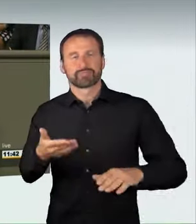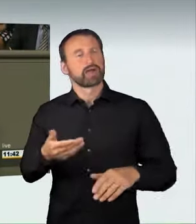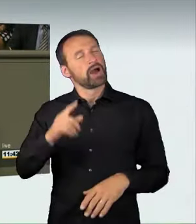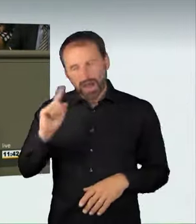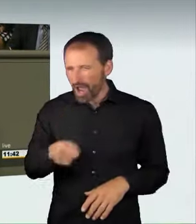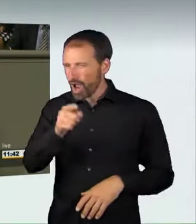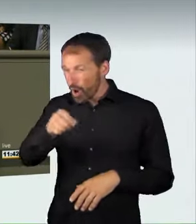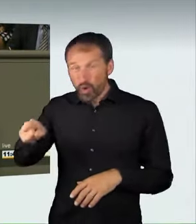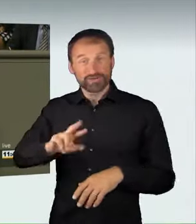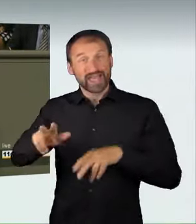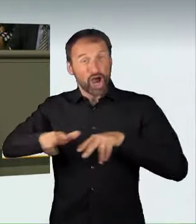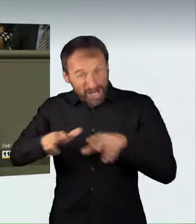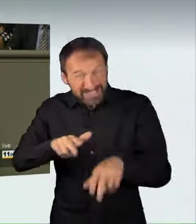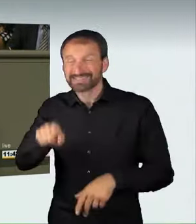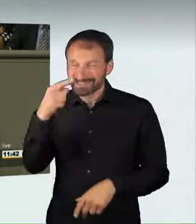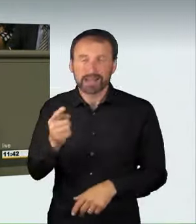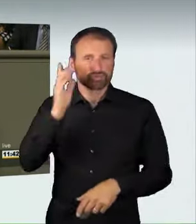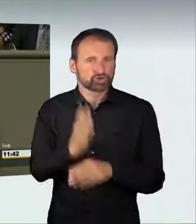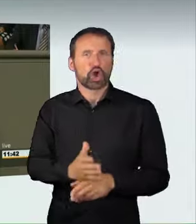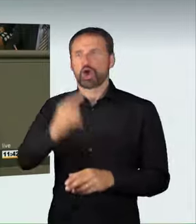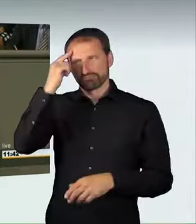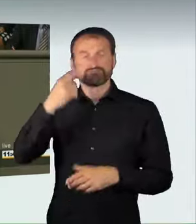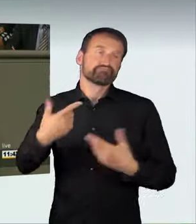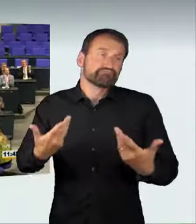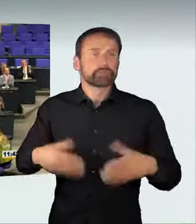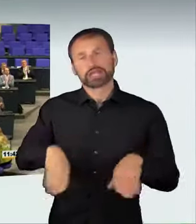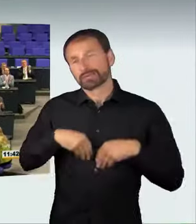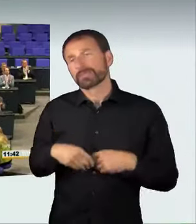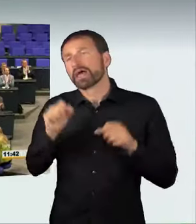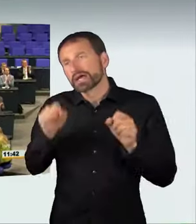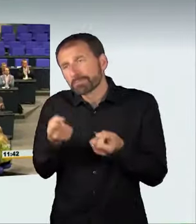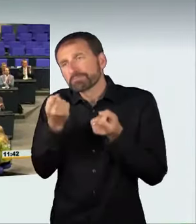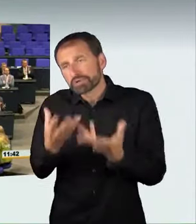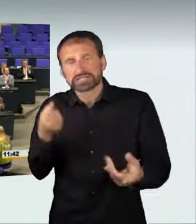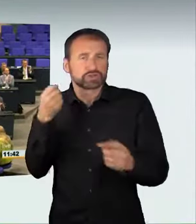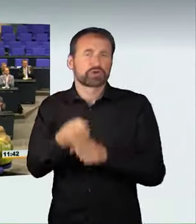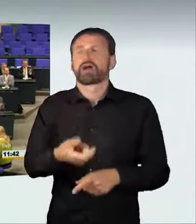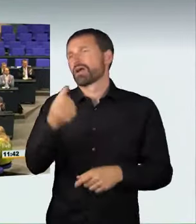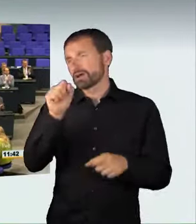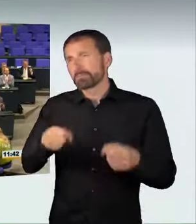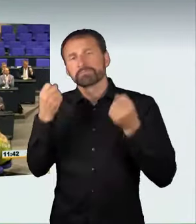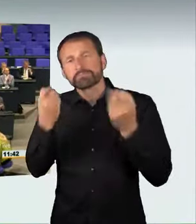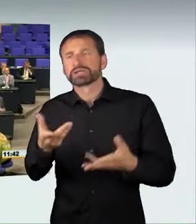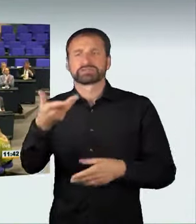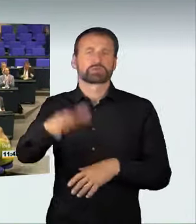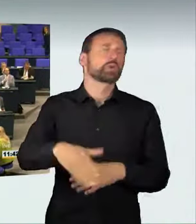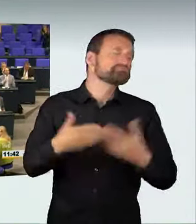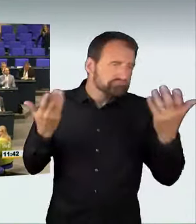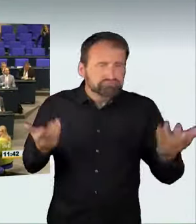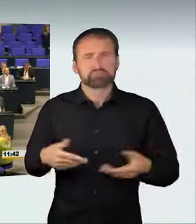billigend in Kauf. Dies zu belangen, das ist der Sinn unseres Gesetzes. (Applaus)